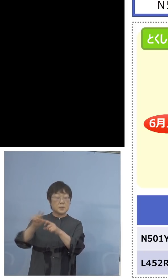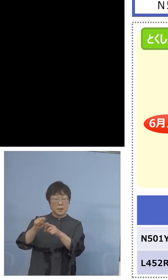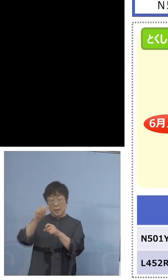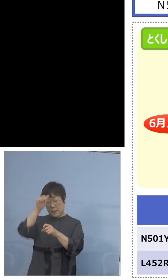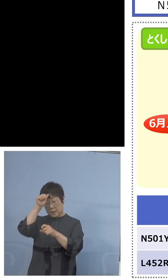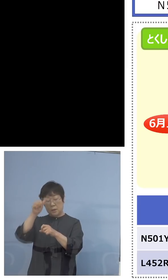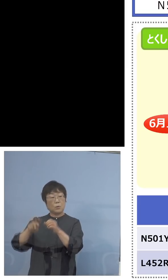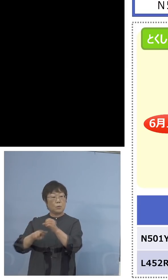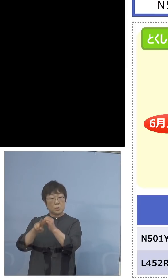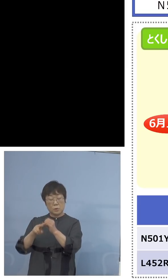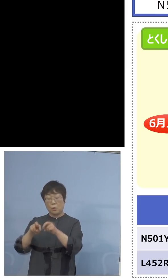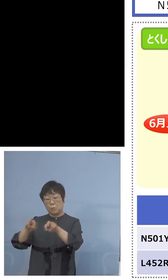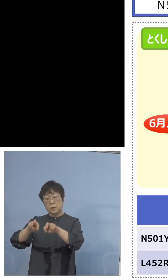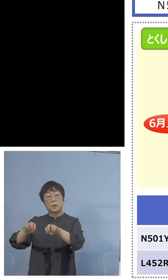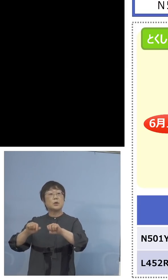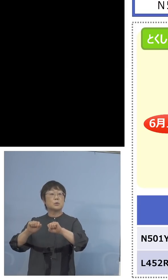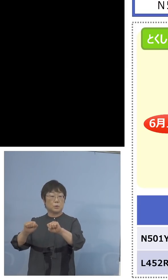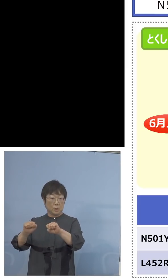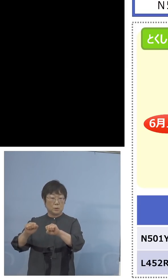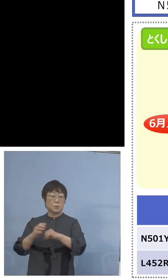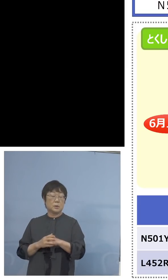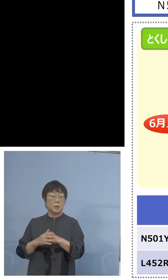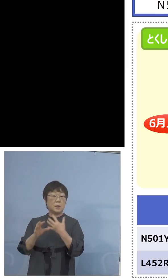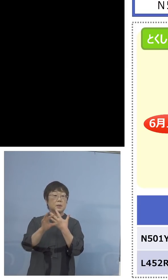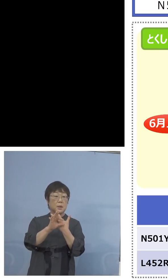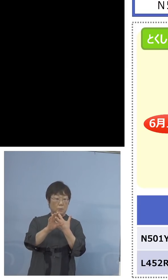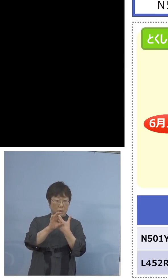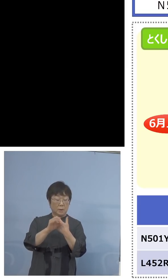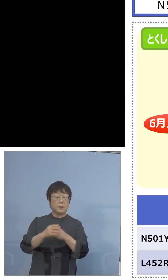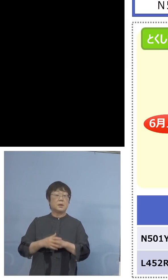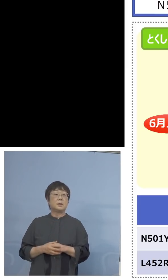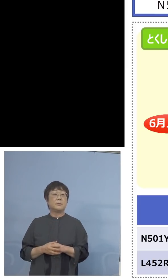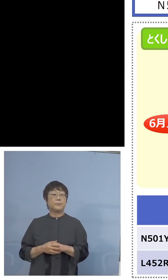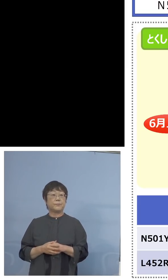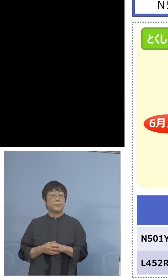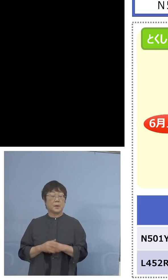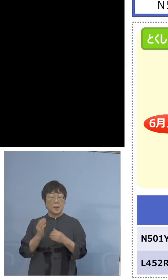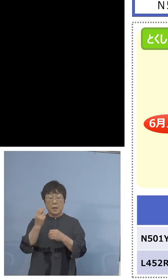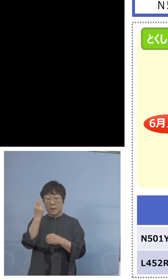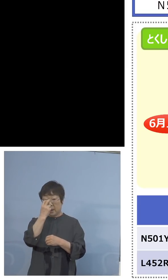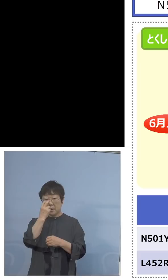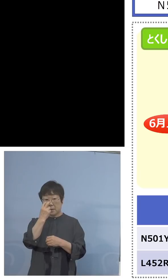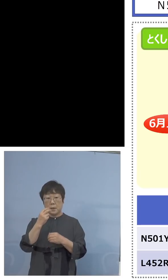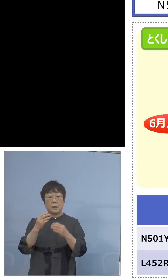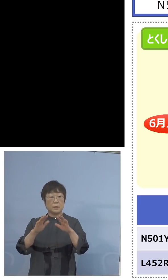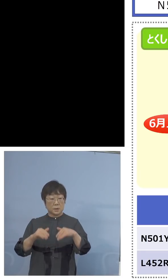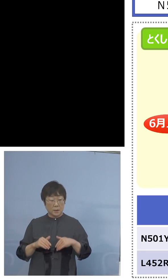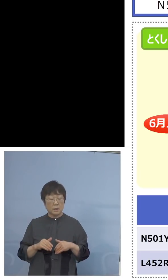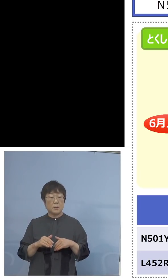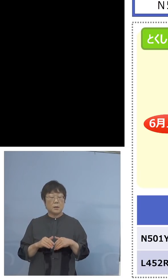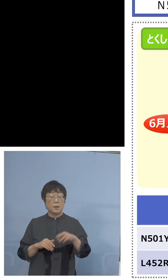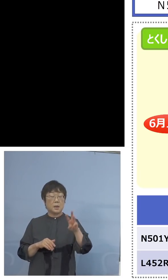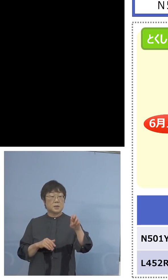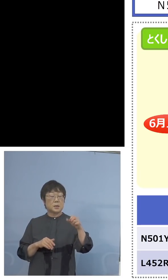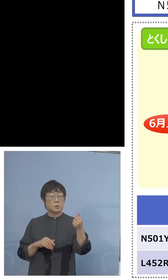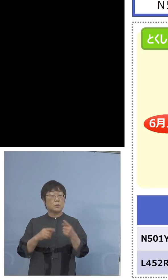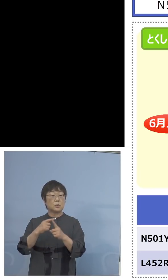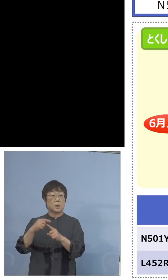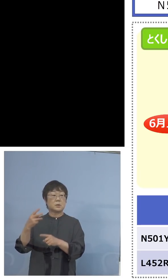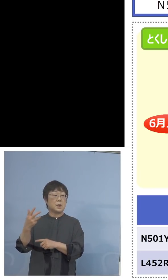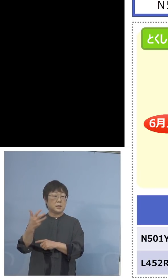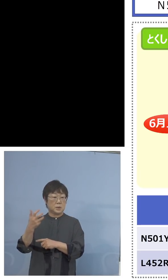分析をして、というのは例えば 検査をしたもの36+80として100を超えるものを